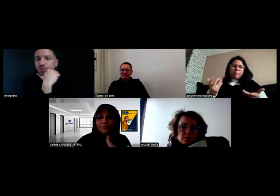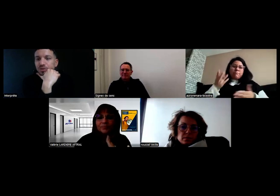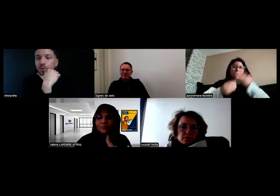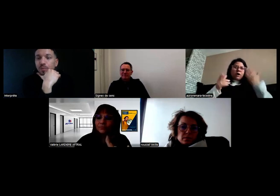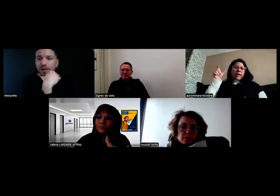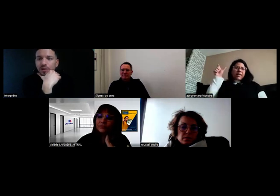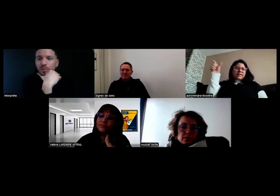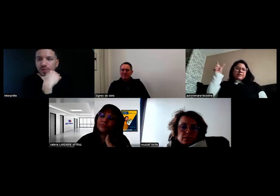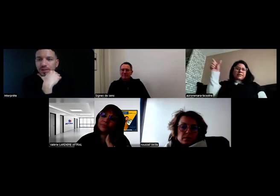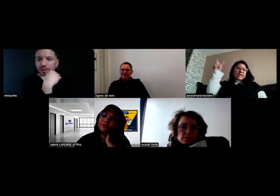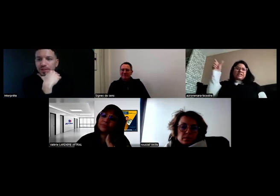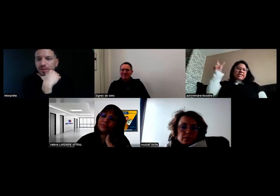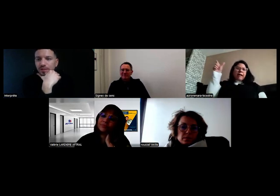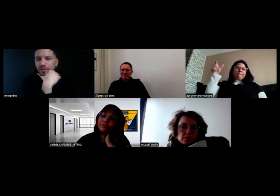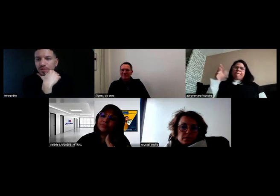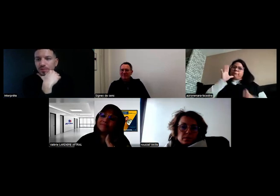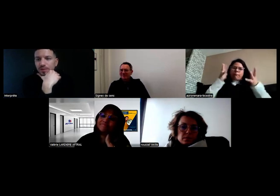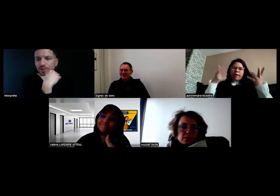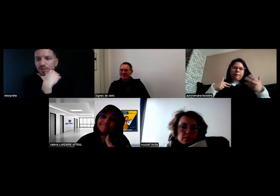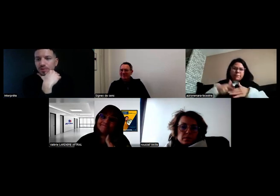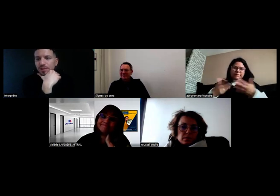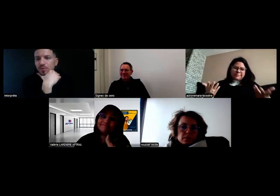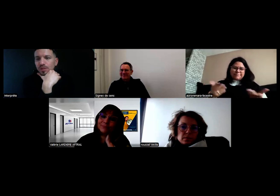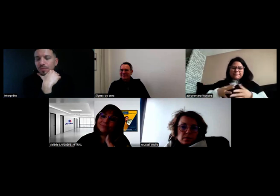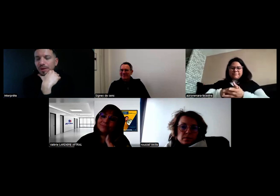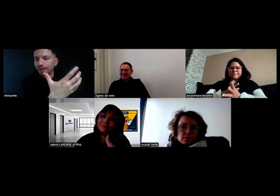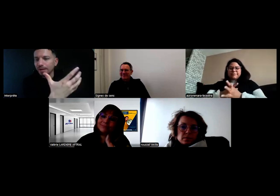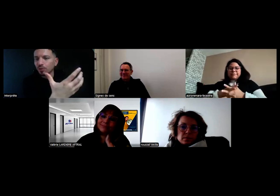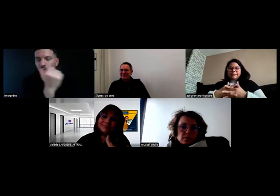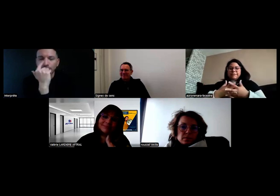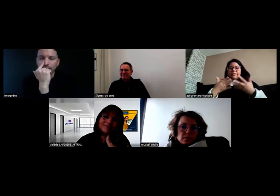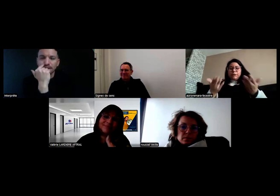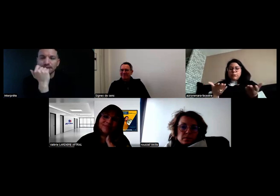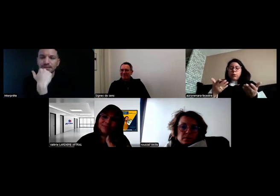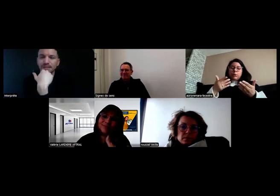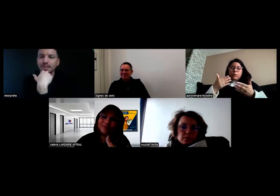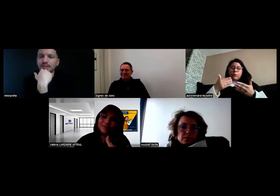Donc je ne peux pas commencer parce que je n'ai pas les documents nécessaires.